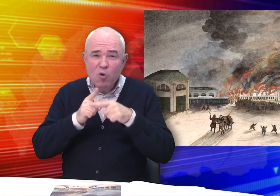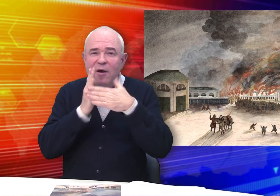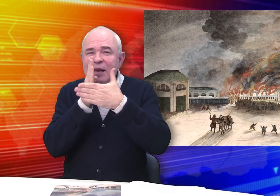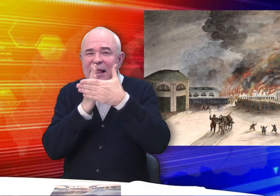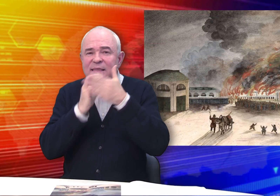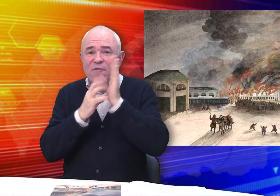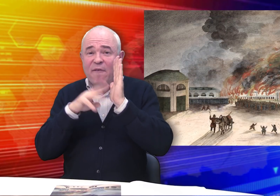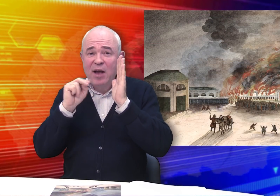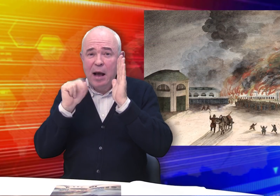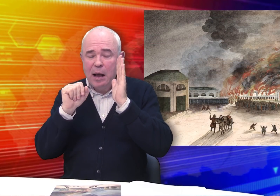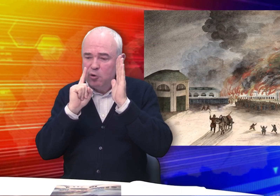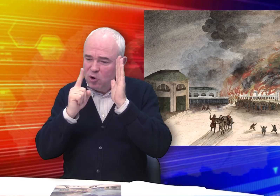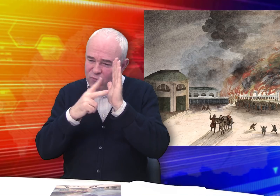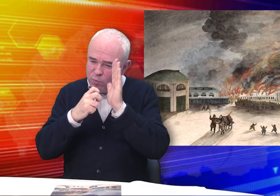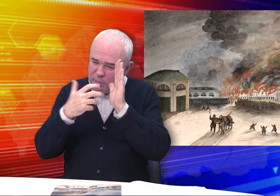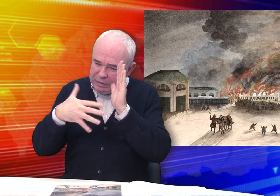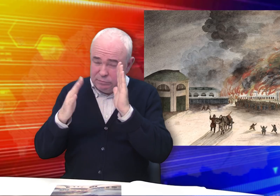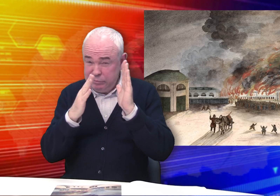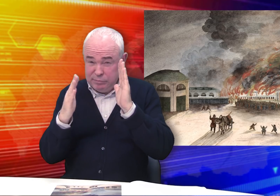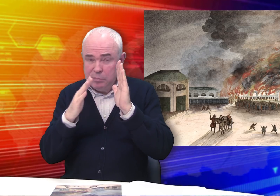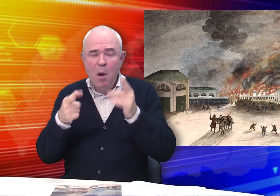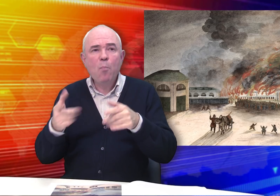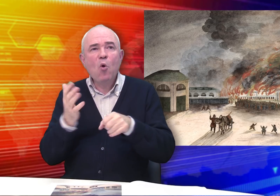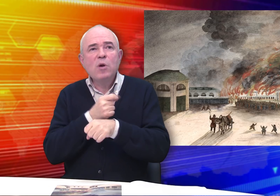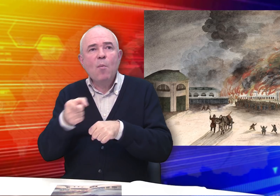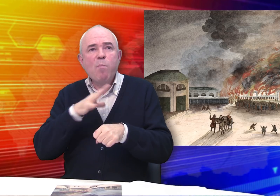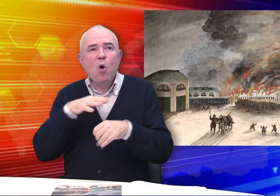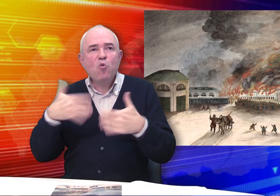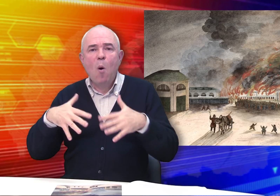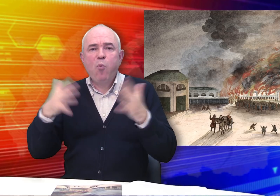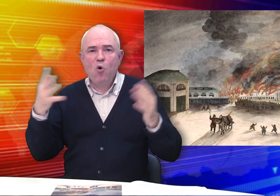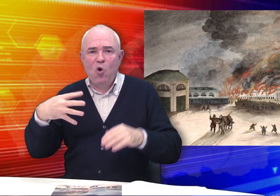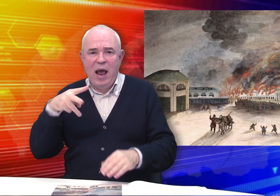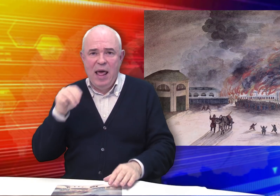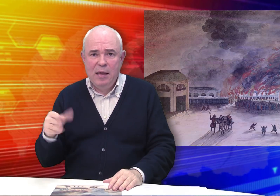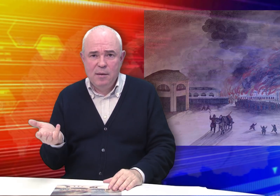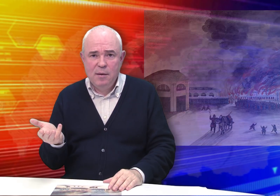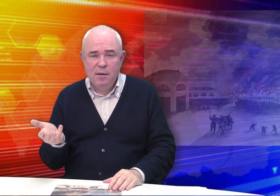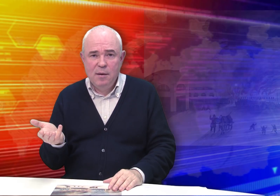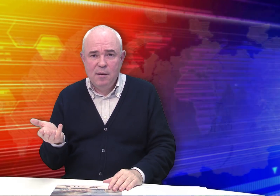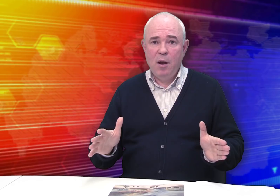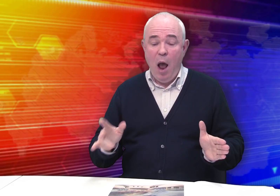Он выполнен около середины 19-го столетия. Получается, художнику было уже более 40 лет.